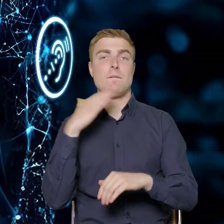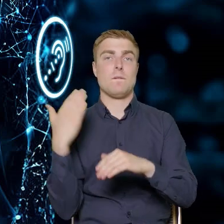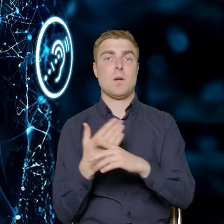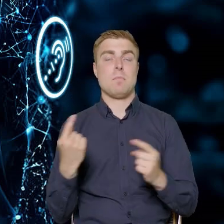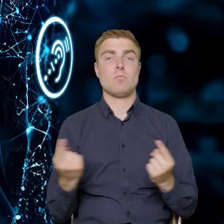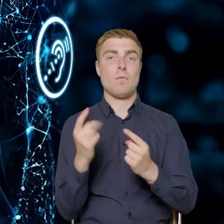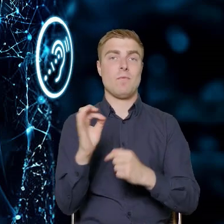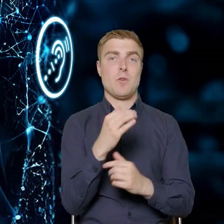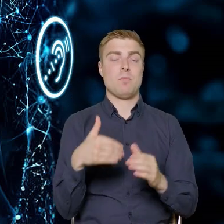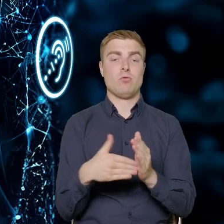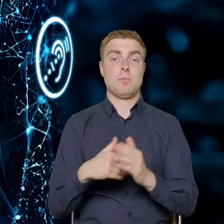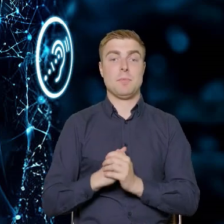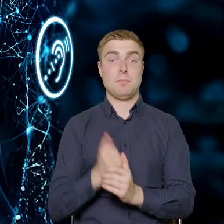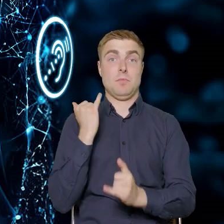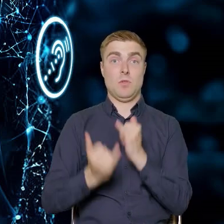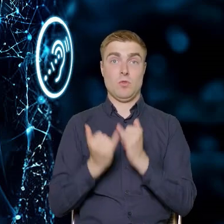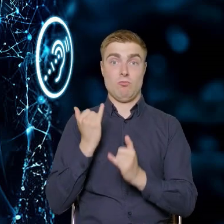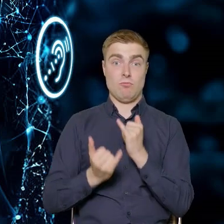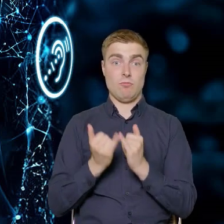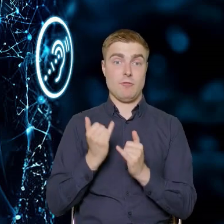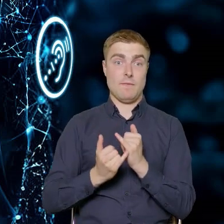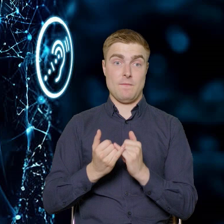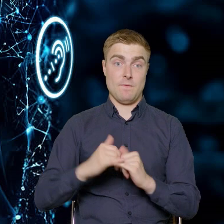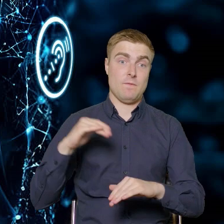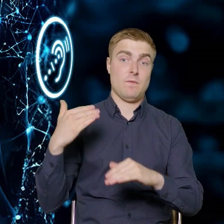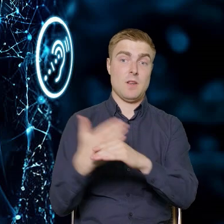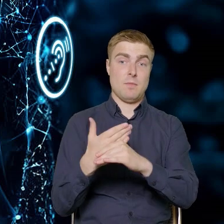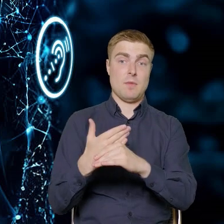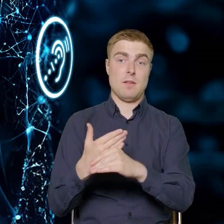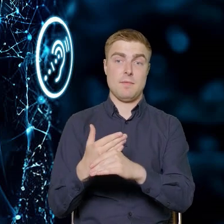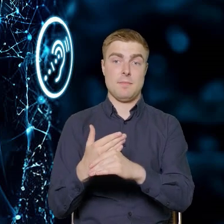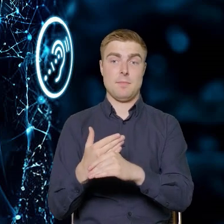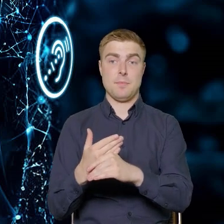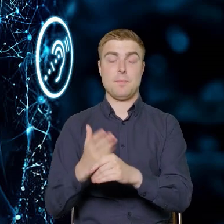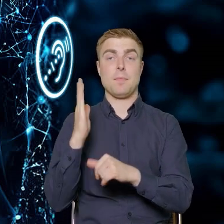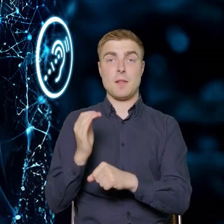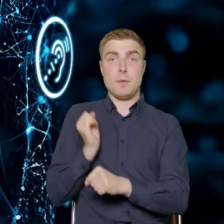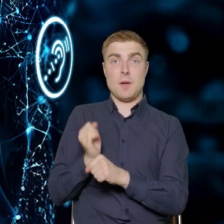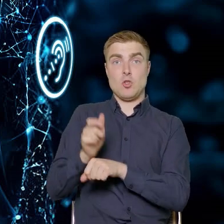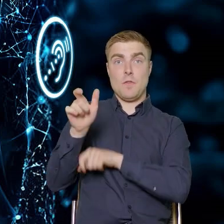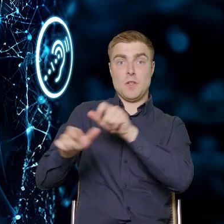Jeżeli pracujący z przedsiębiorstwem pracownicy projektów uznają,